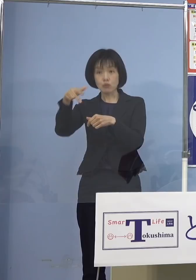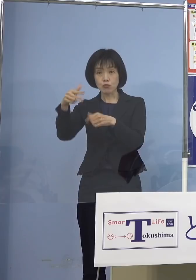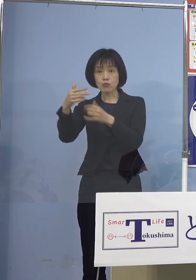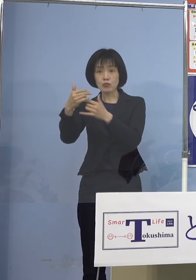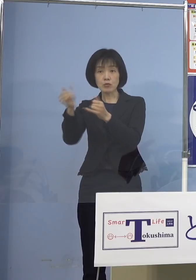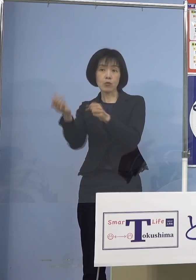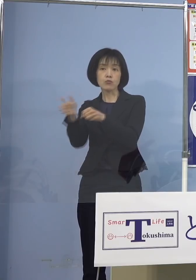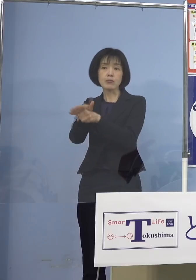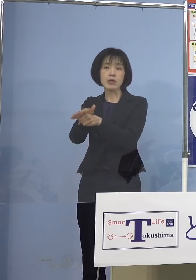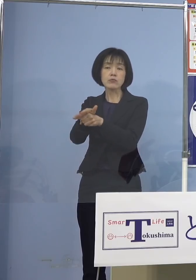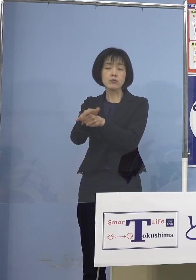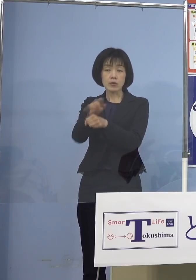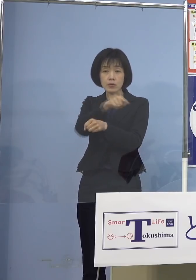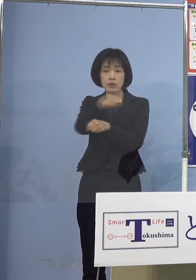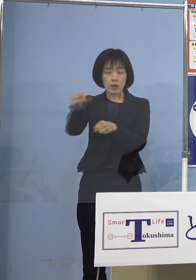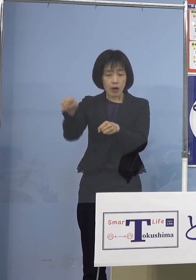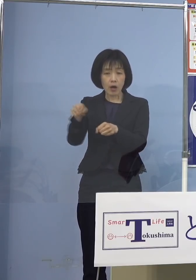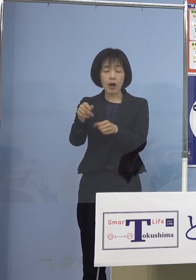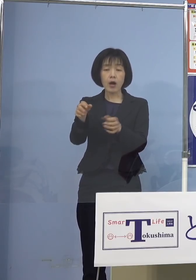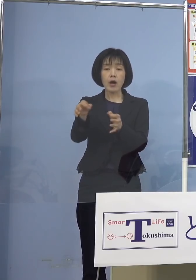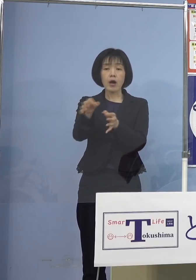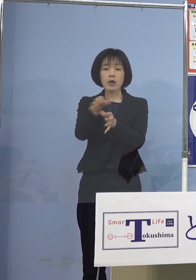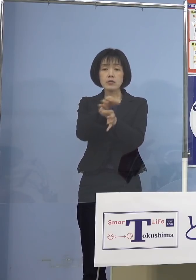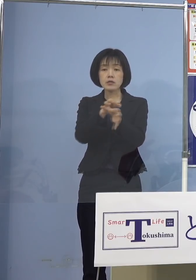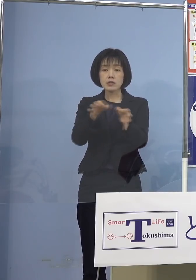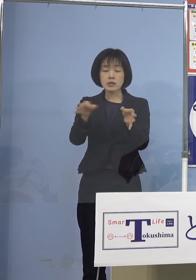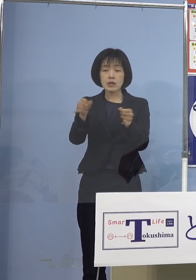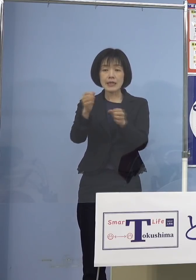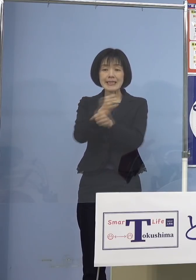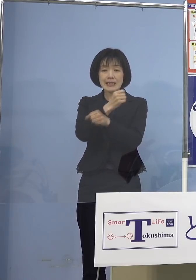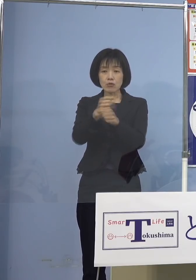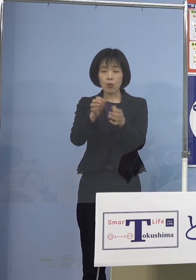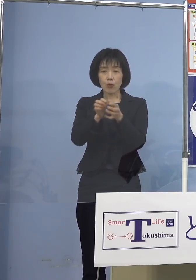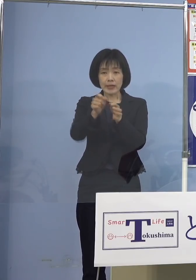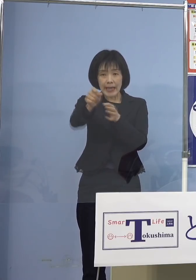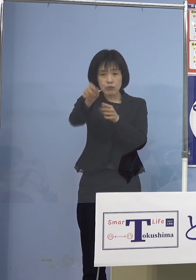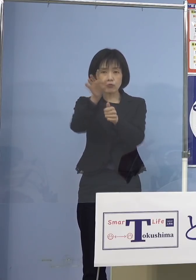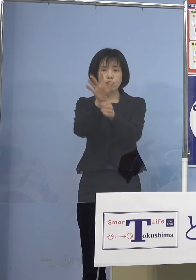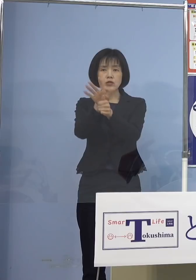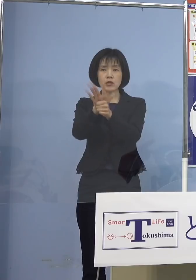その皆様方の事業継続を 支援させていただきます